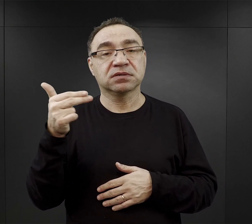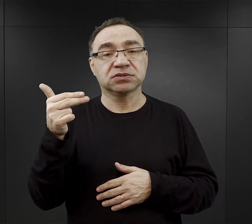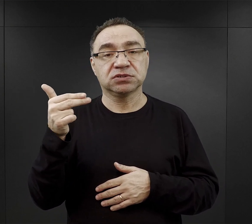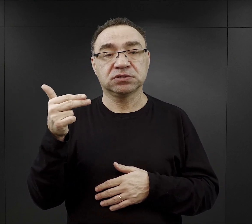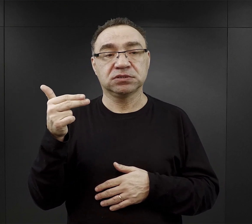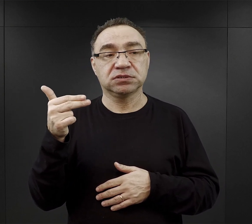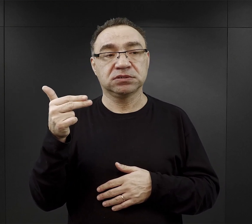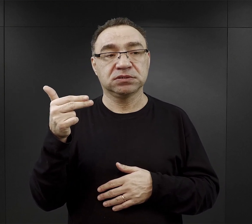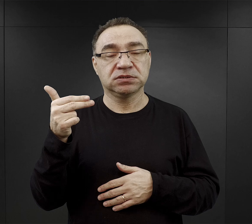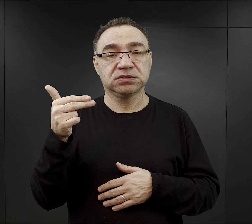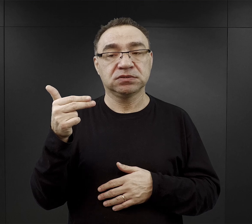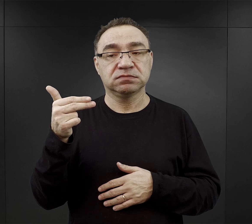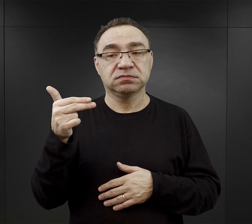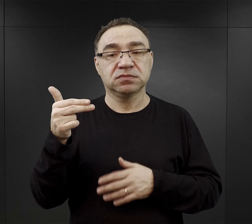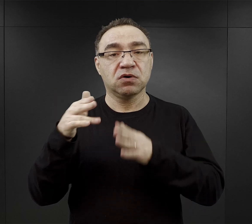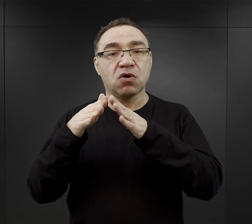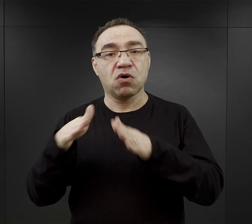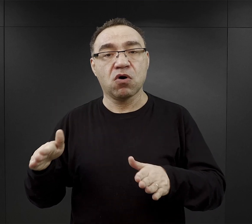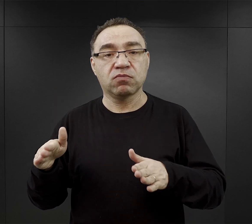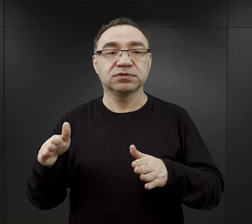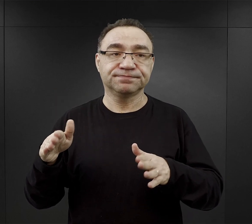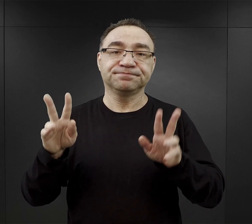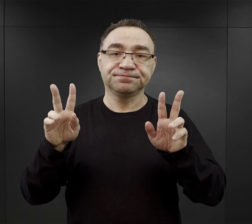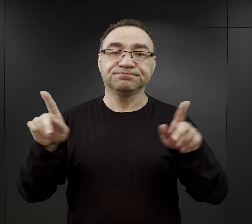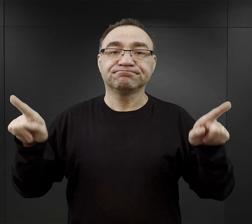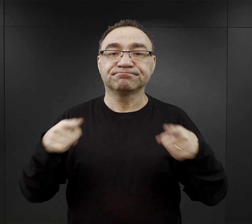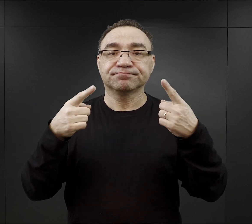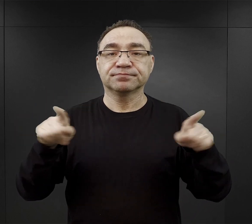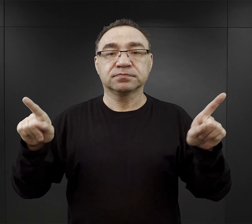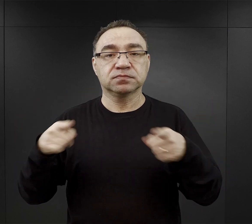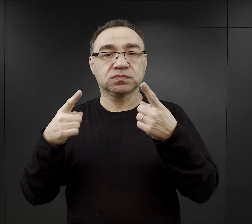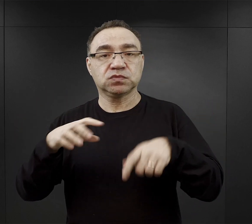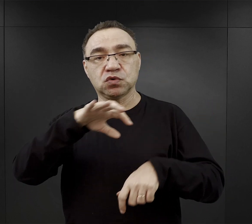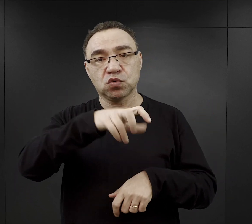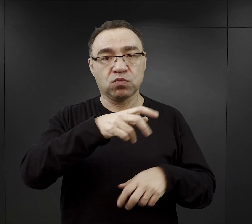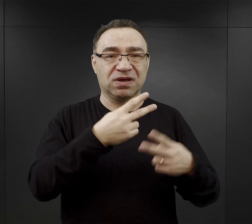w jednej i drugiej części obozu funkcjonowały orkiestry złożone z więźniów.